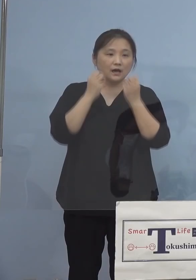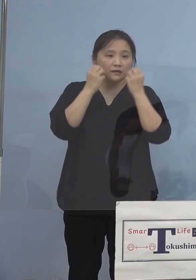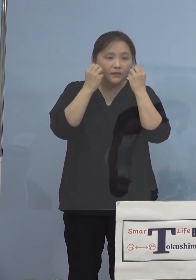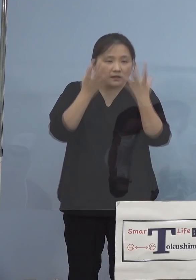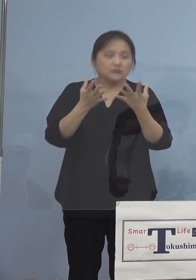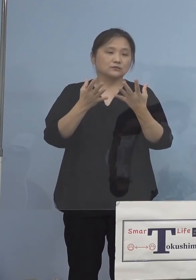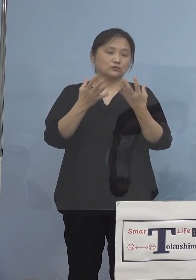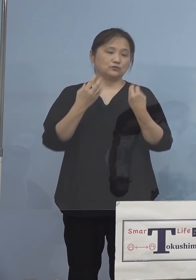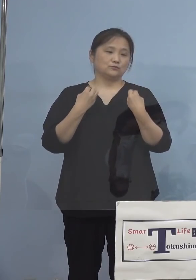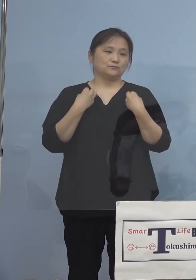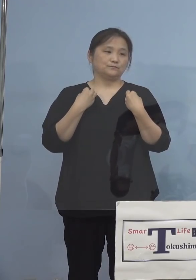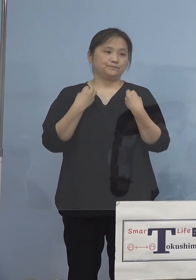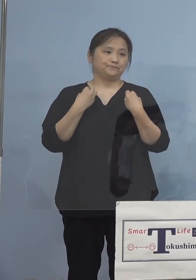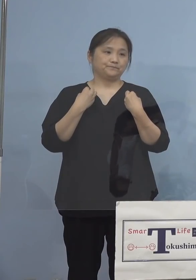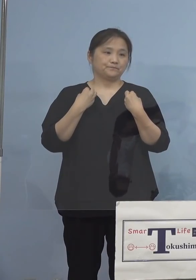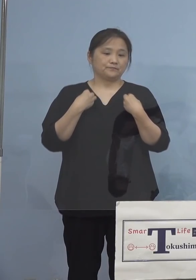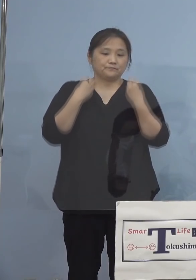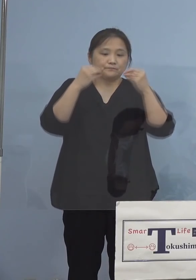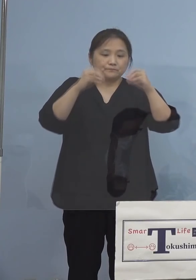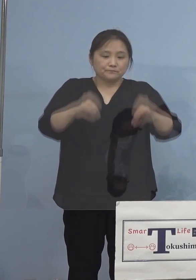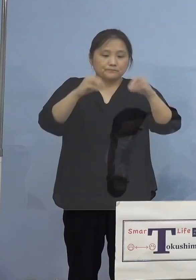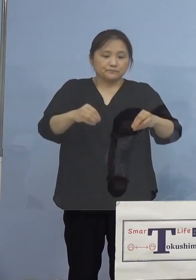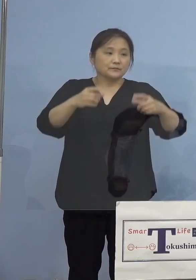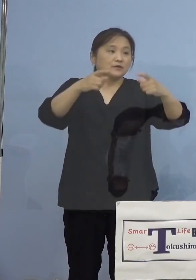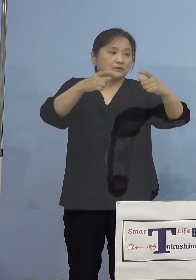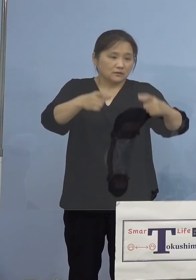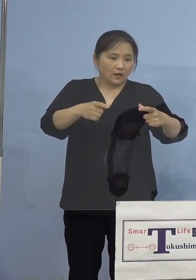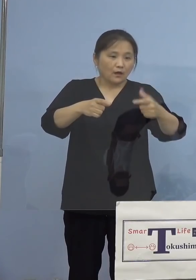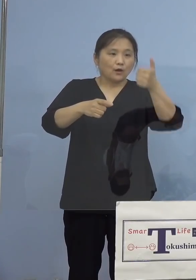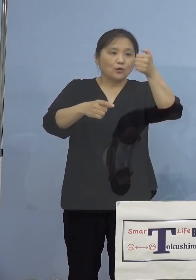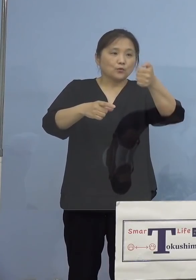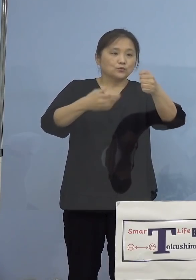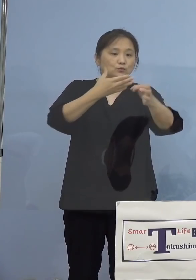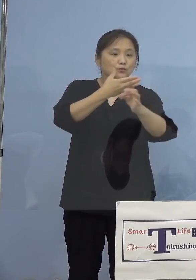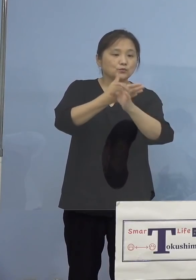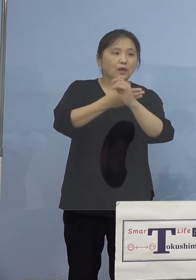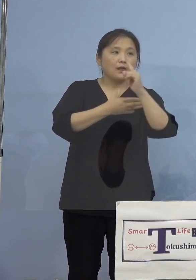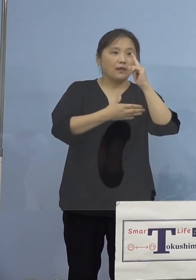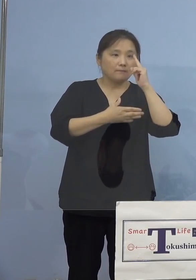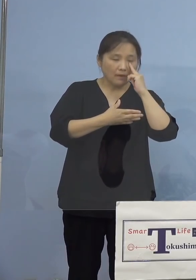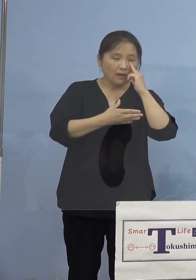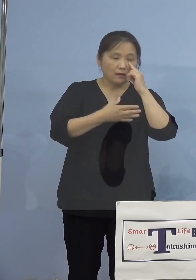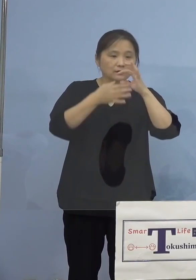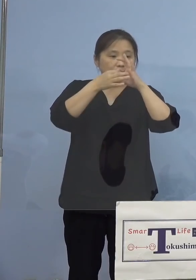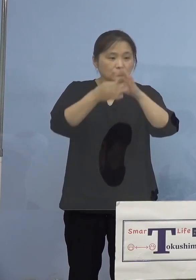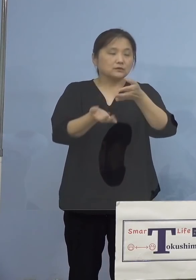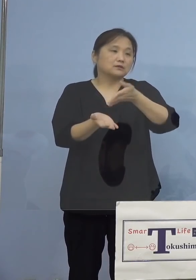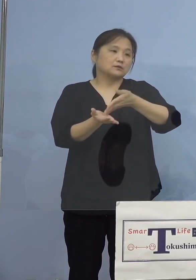確認されました50例目クラスター について、ご説明を申し上げます